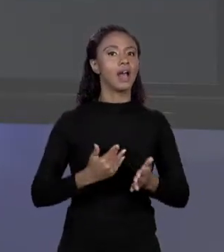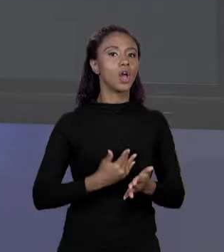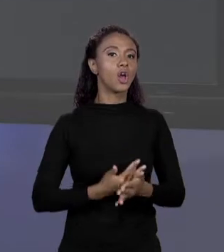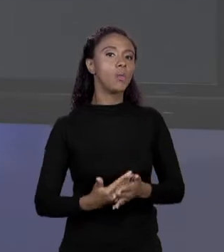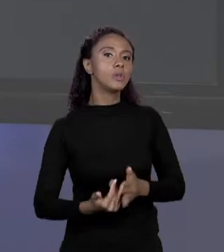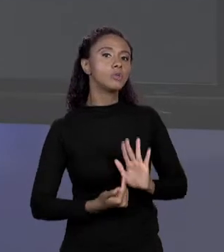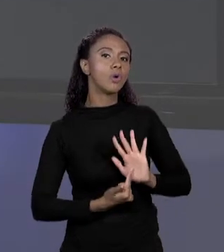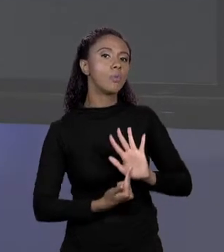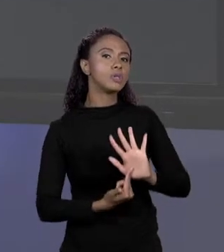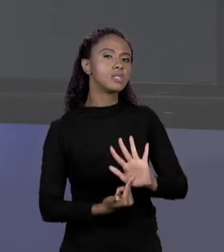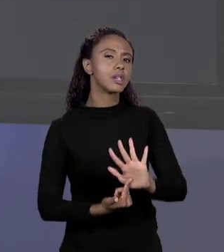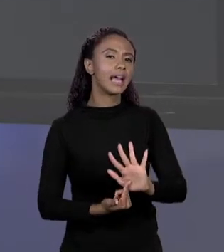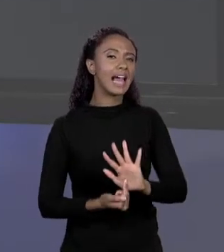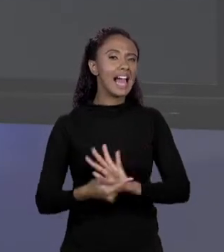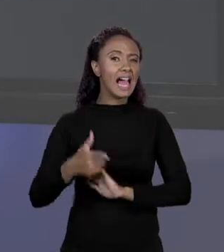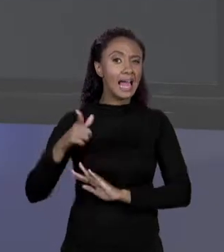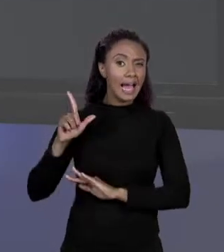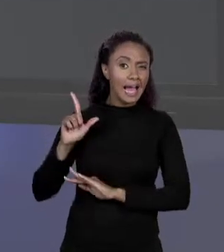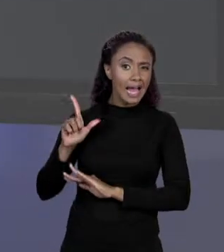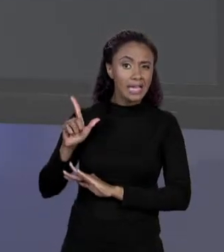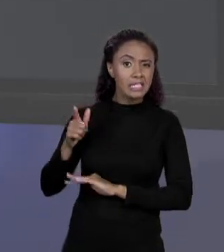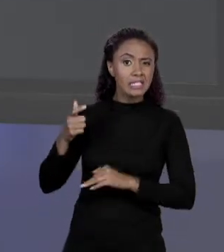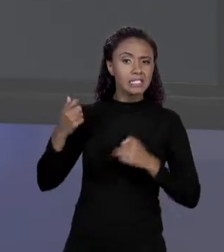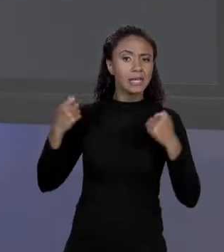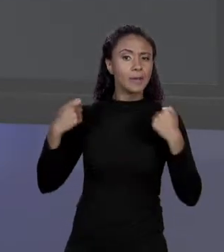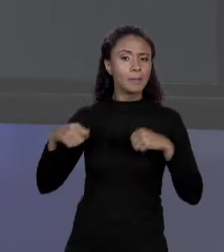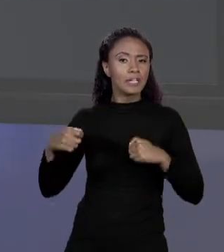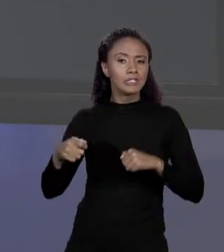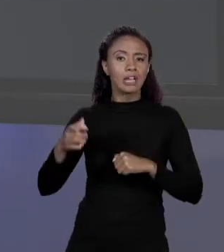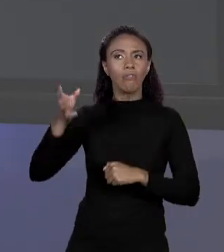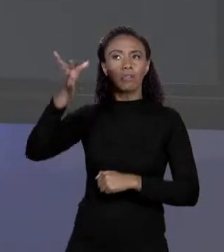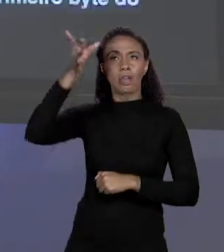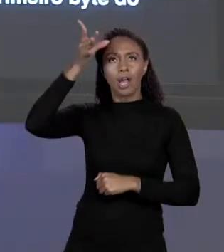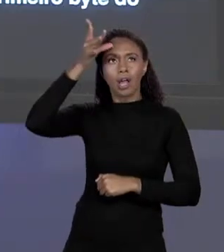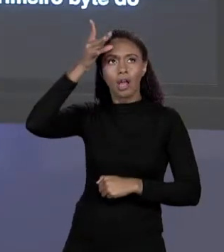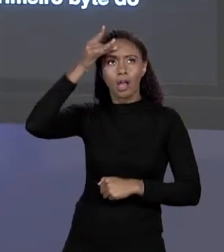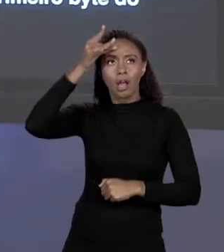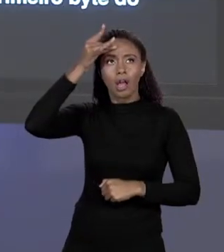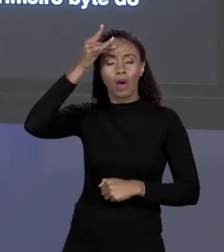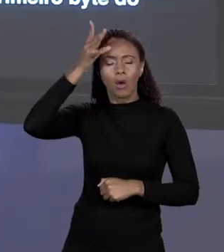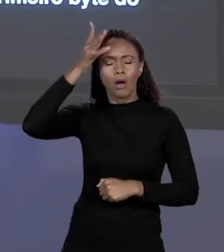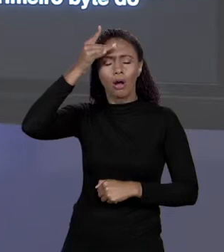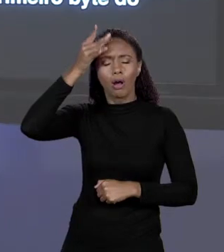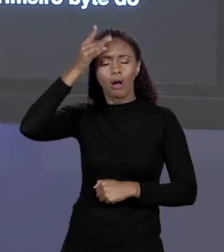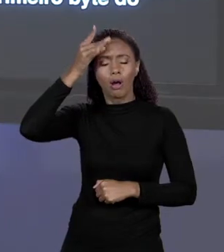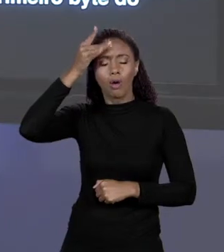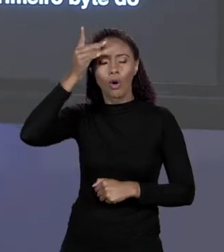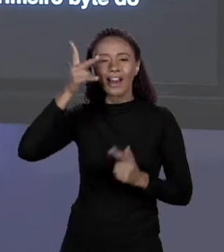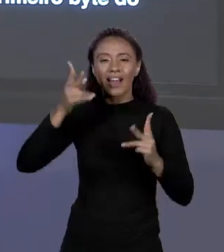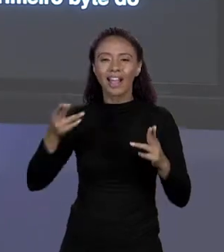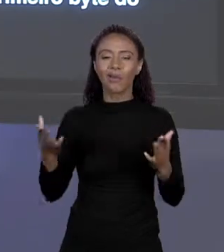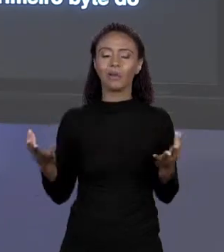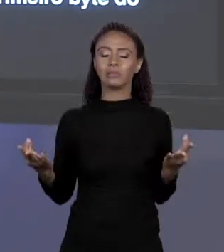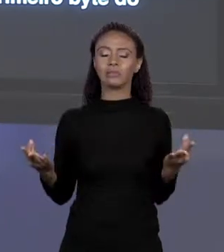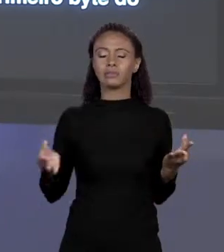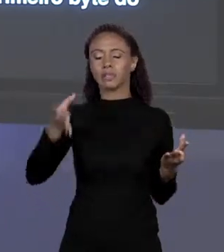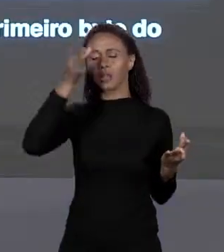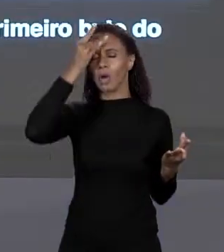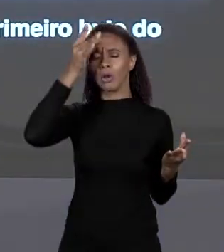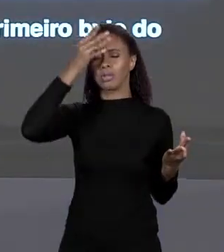MANTRA JÁ NÃO É TÃO MÍSTICO COMO PODERIA SER. MAS VAMOS CONTINUAR AQUI BRINCANDO NA MEMÓRIA. NÓS VIMOS COMO ACHAR